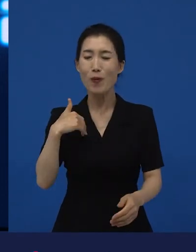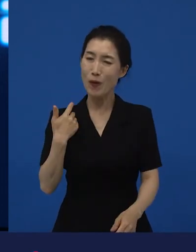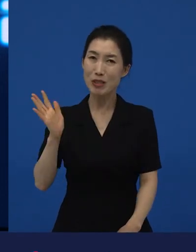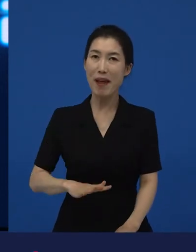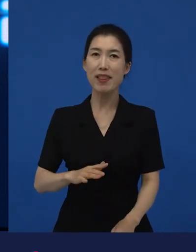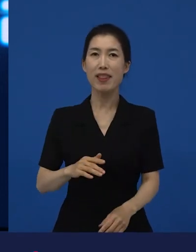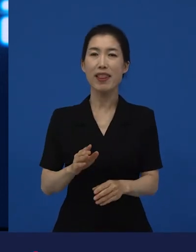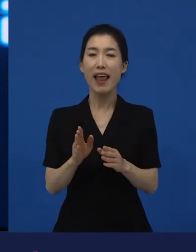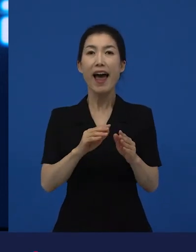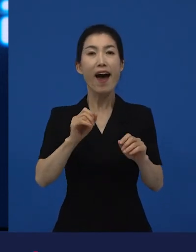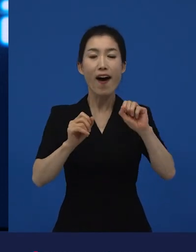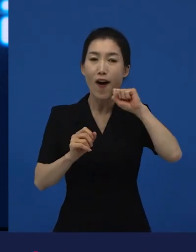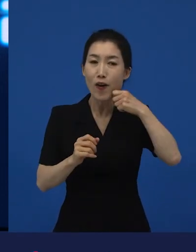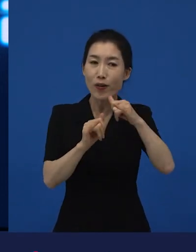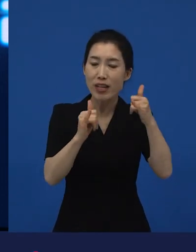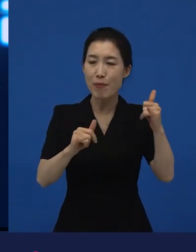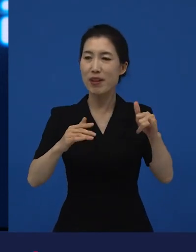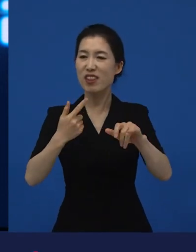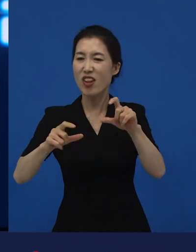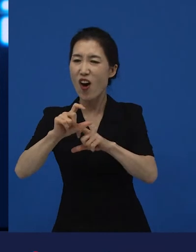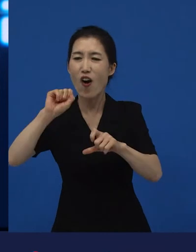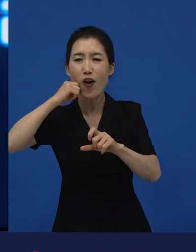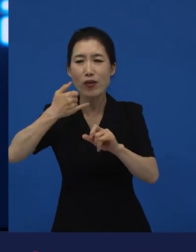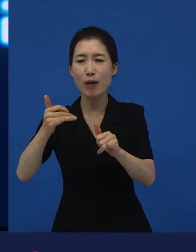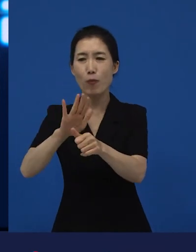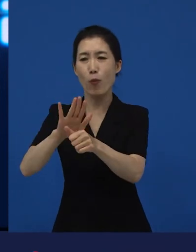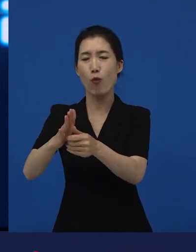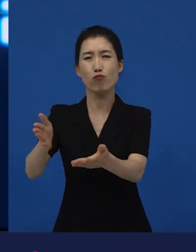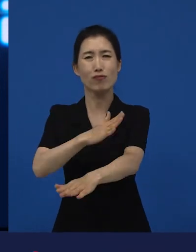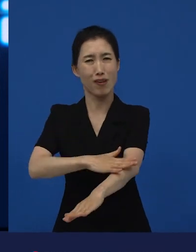굉장히 작지만 큰 이야기들이 그 영화에 담겨 있었고